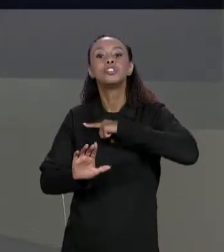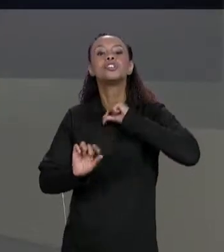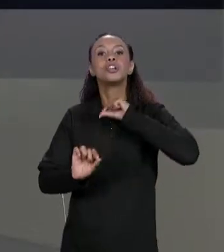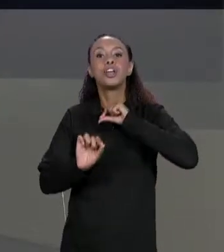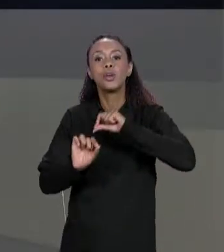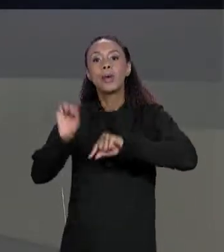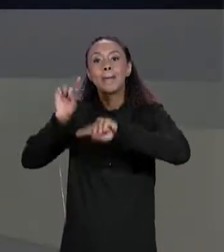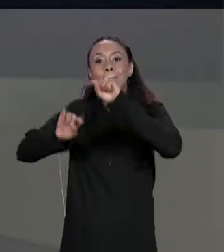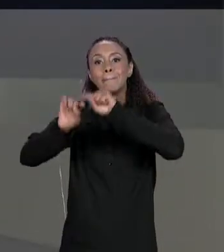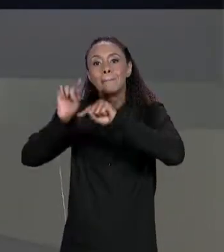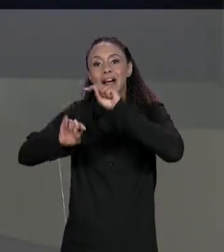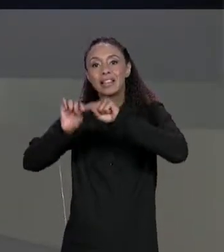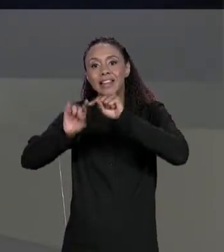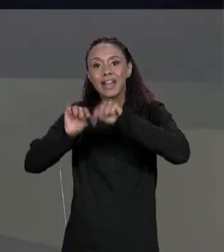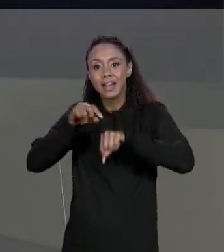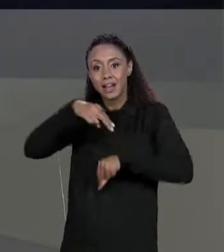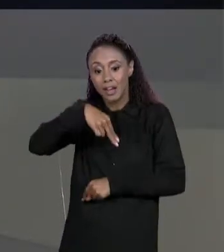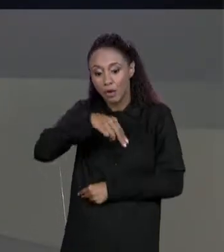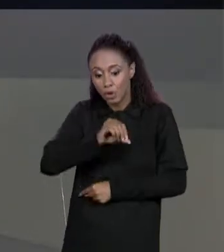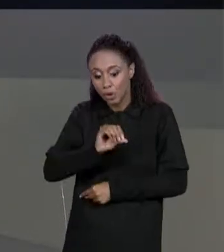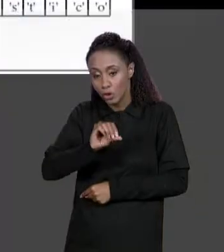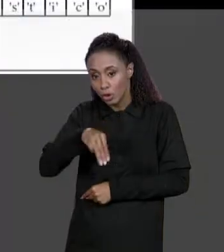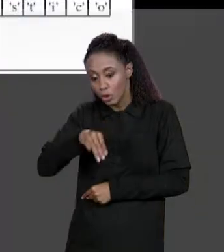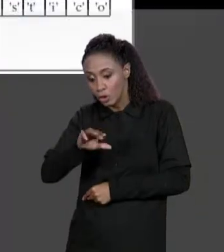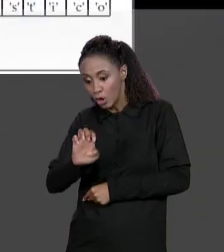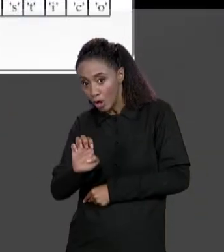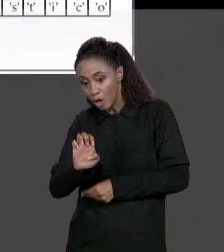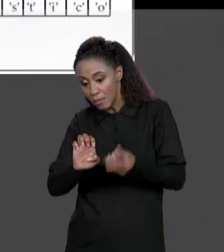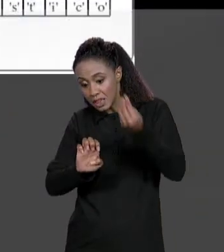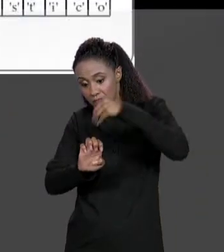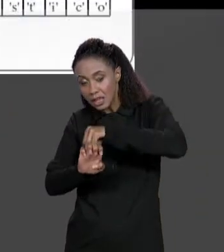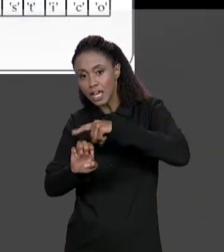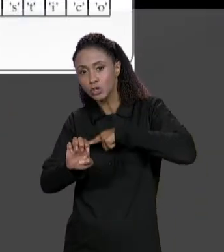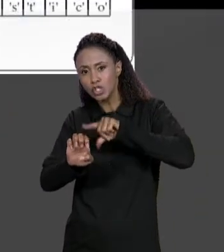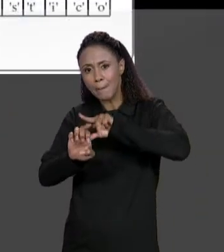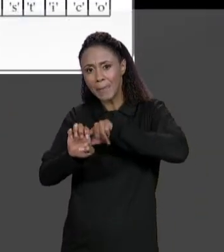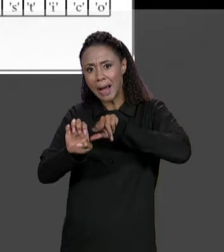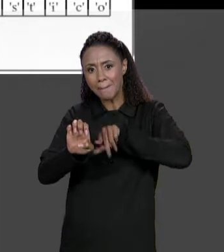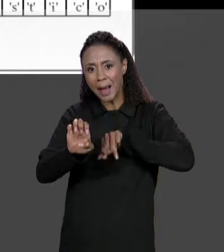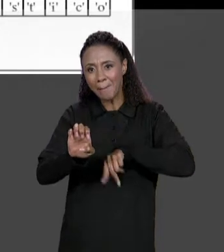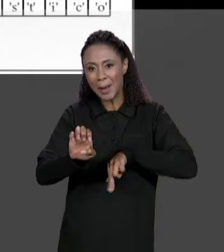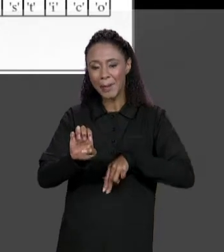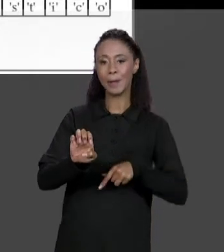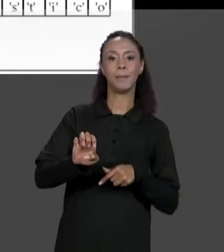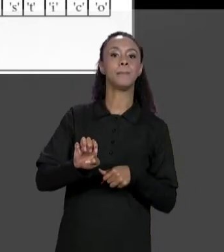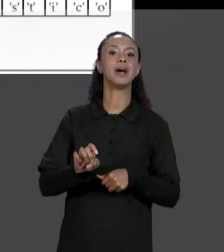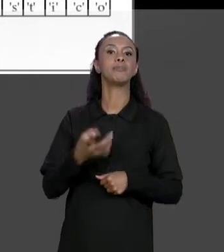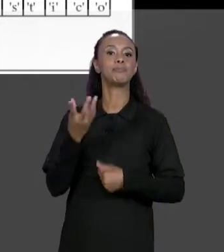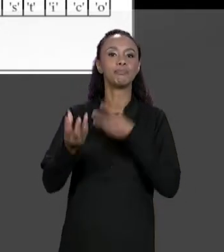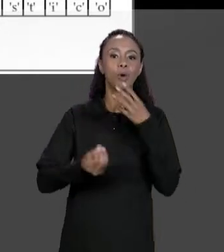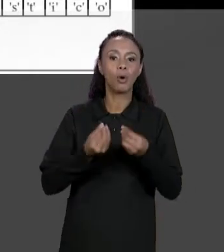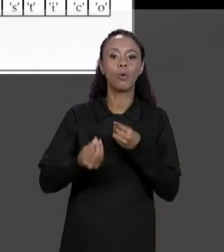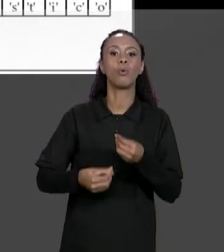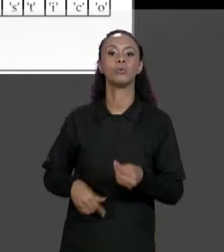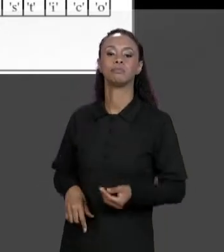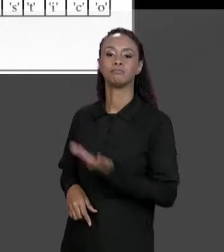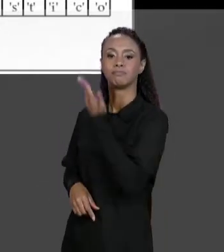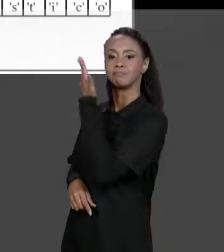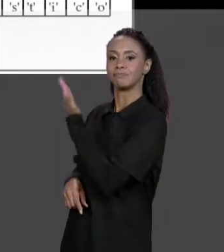TEMOS AQUI A REPRESENTAÇÃO EM MEMÓRIA QUE TEM A "VARIÁVEL NOMES" QUE SE REFERÊNCIA A UM ARRANJO DE REFERÊNCIA, JÁ QUE